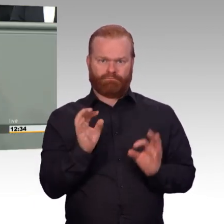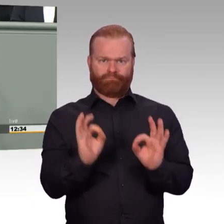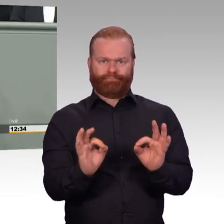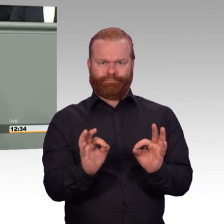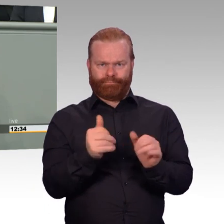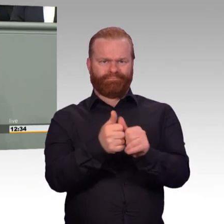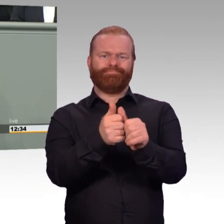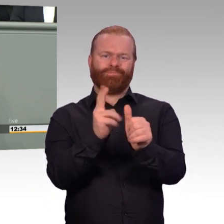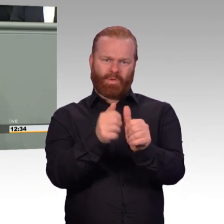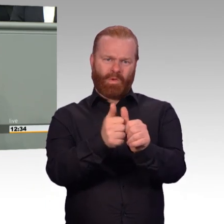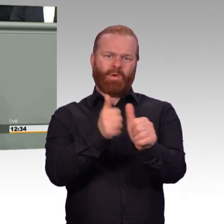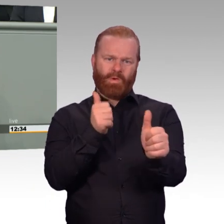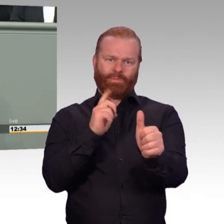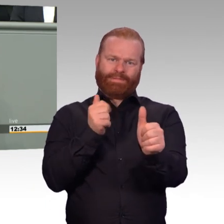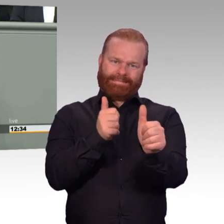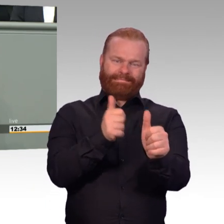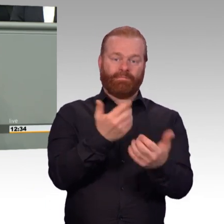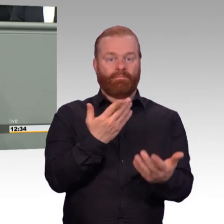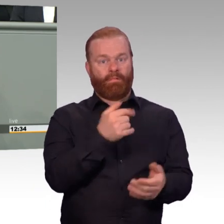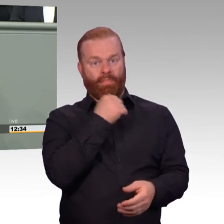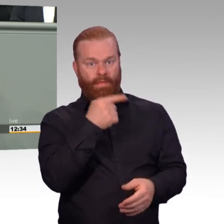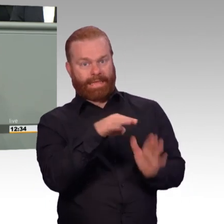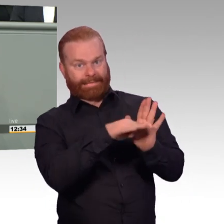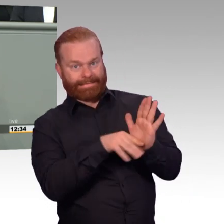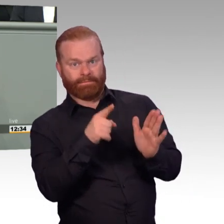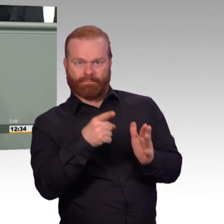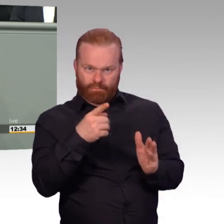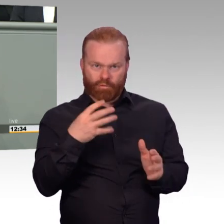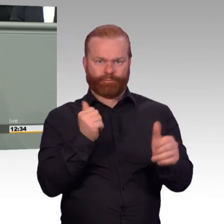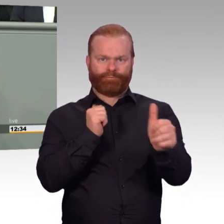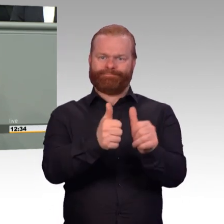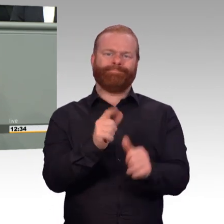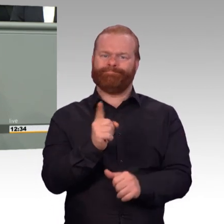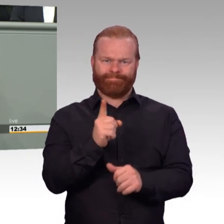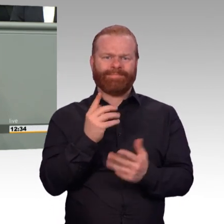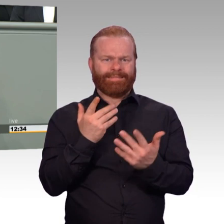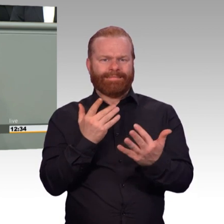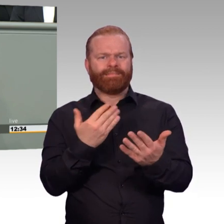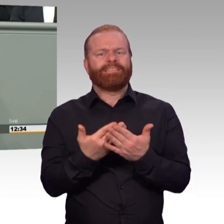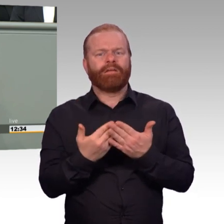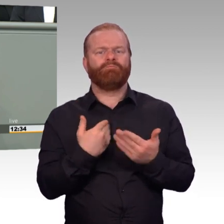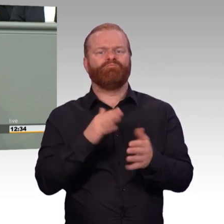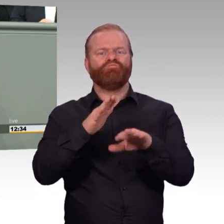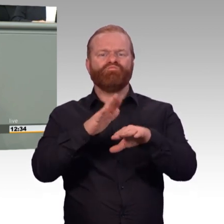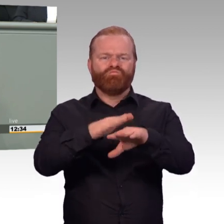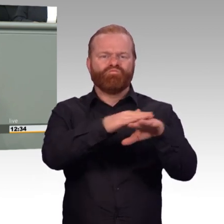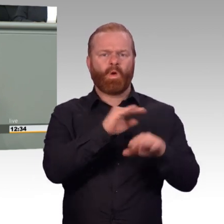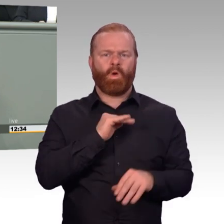des Arbeitgebers Bundeswehr beitragen. Ich kann auf jeden Fall voller Überzeugung sagen, die Bundeswehr ist eine starke Truppe.